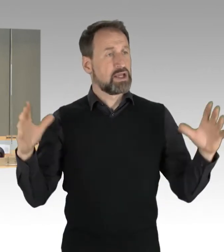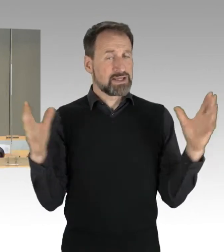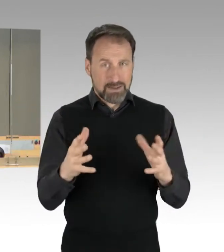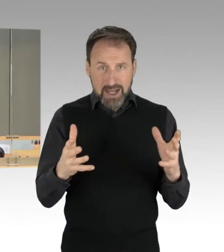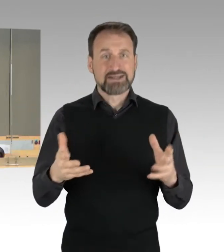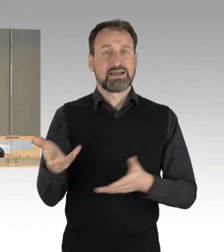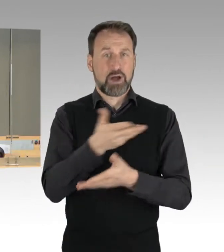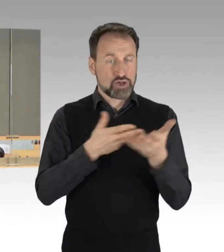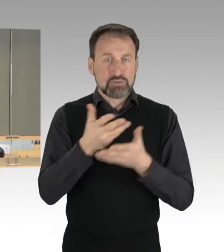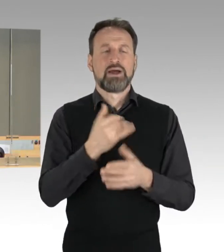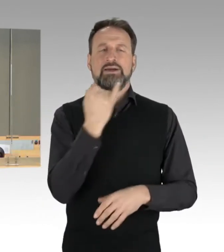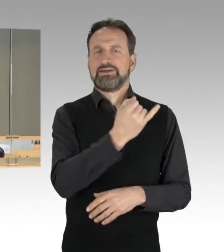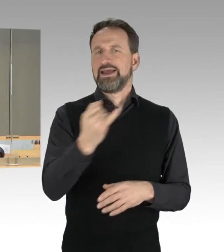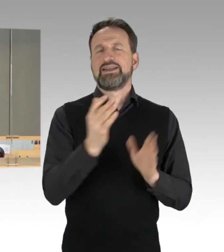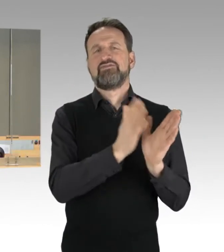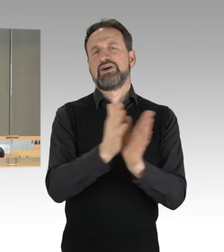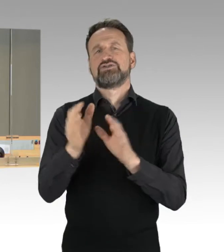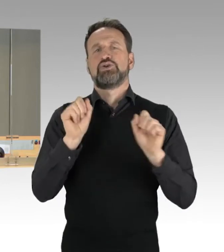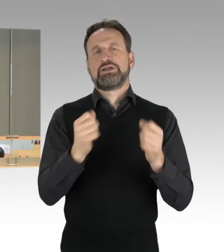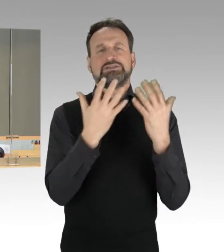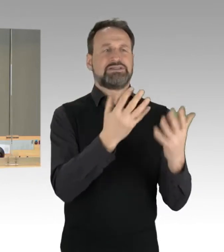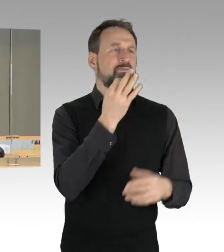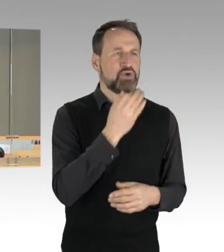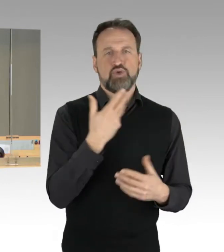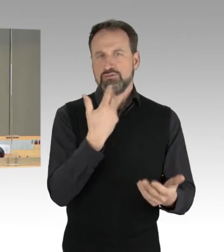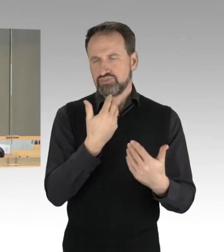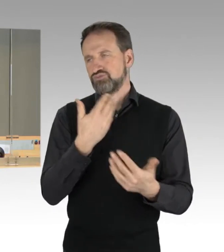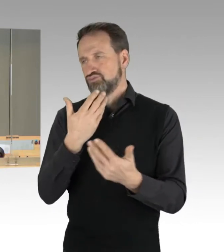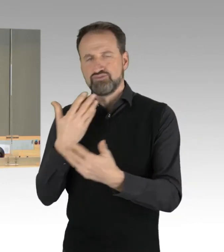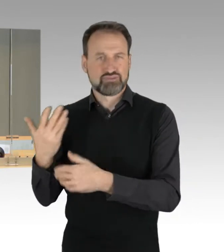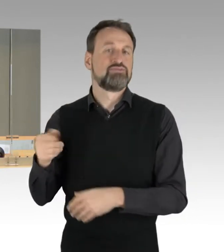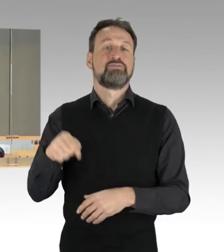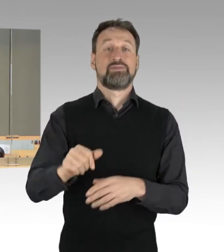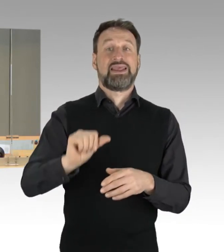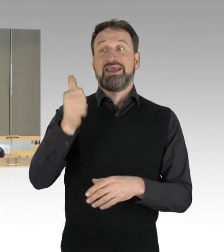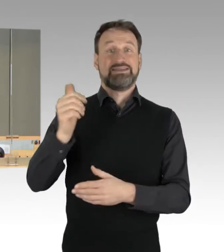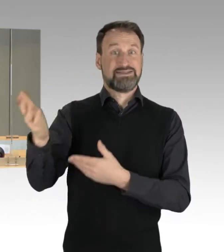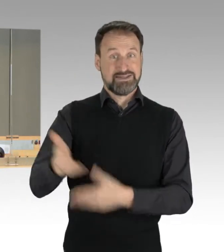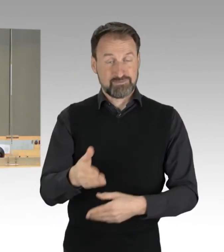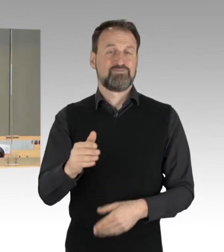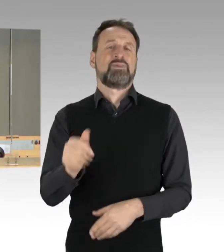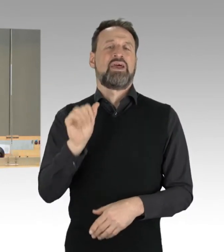In der Runde der Fraktionen beginnt die AfD-Fraktion. Der Kollege Vallendar steht schon bereit.